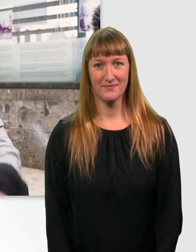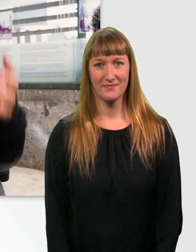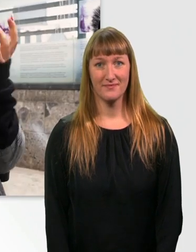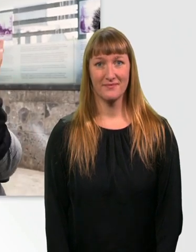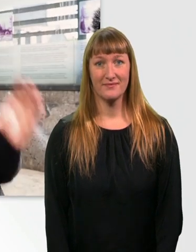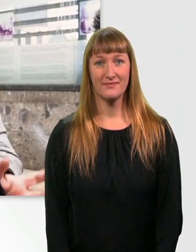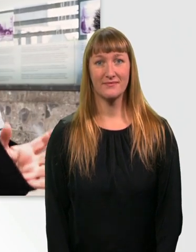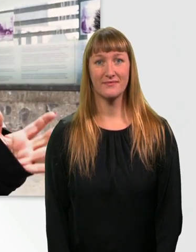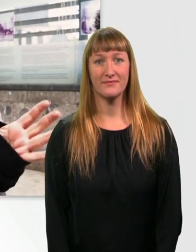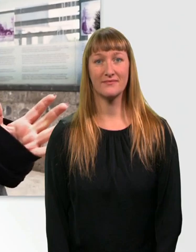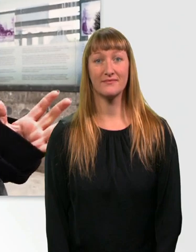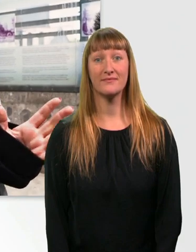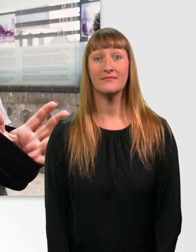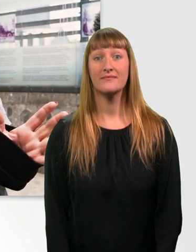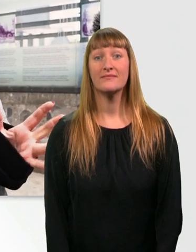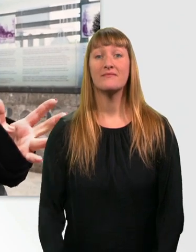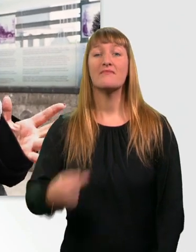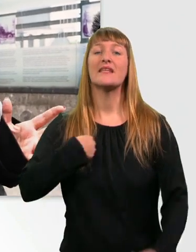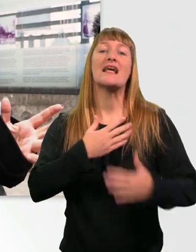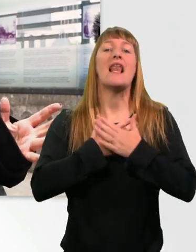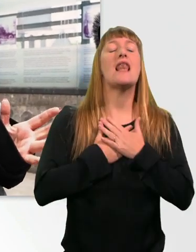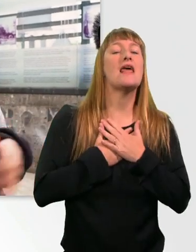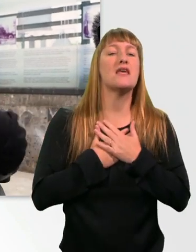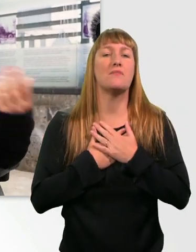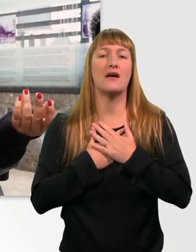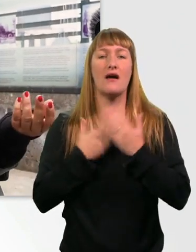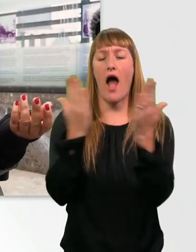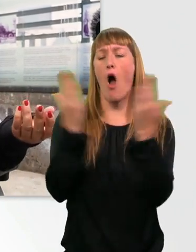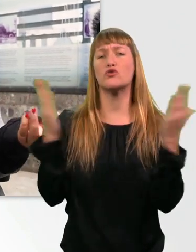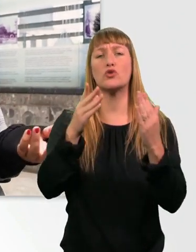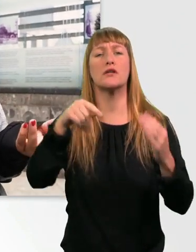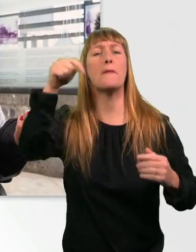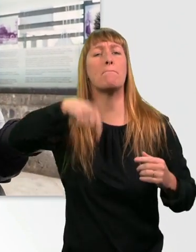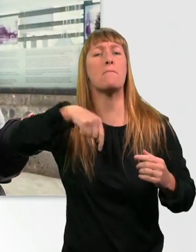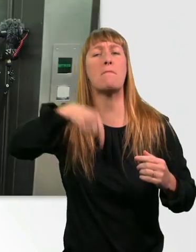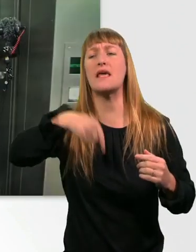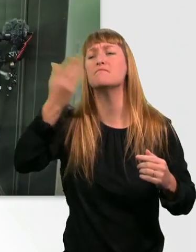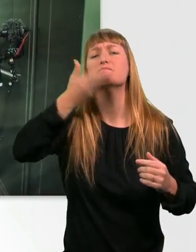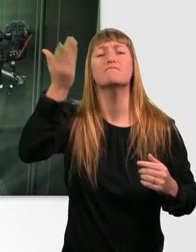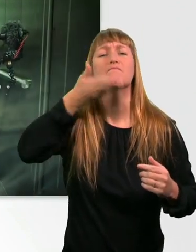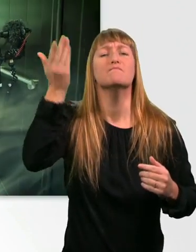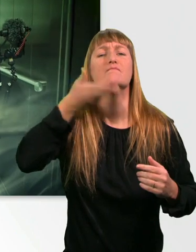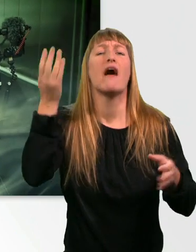Ich liebe es, wenn es im Aufzug nach Urin riecht. Gar kein Duft, wär ja langweilig. Oh, ah.